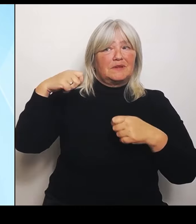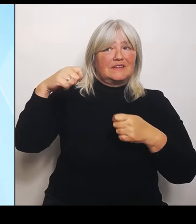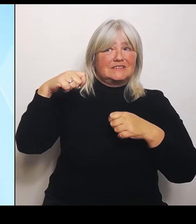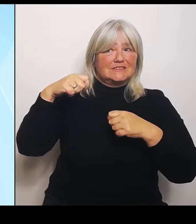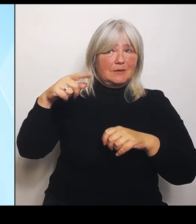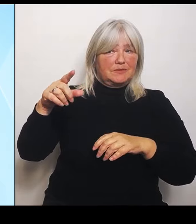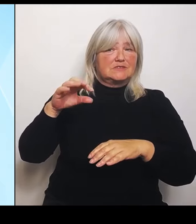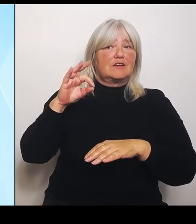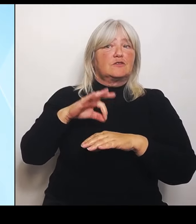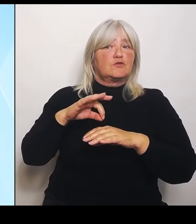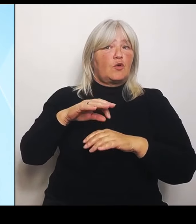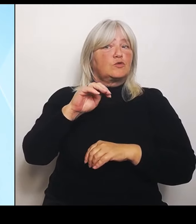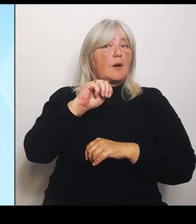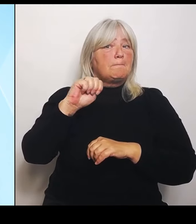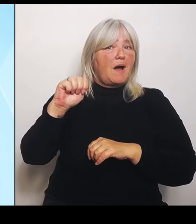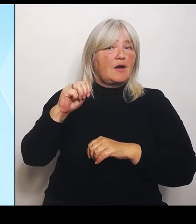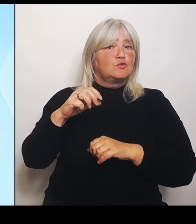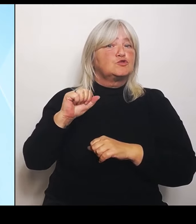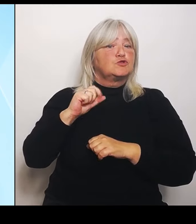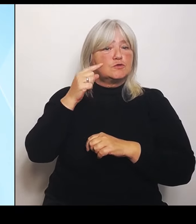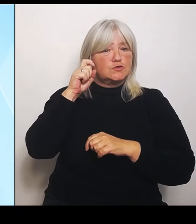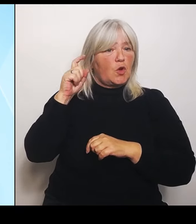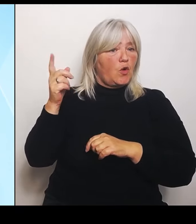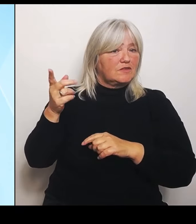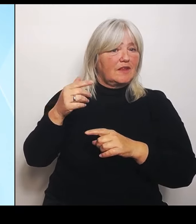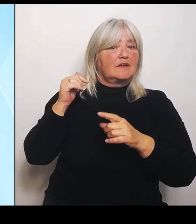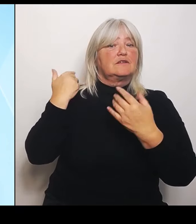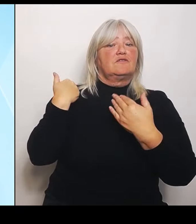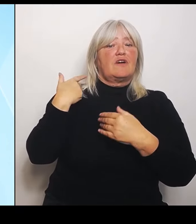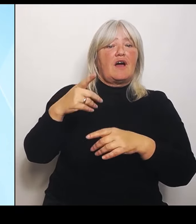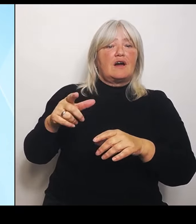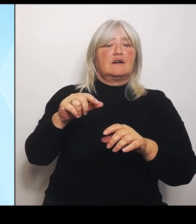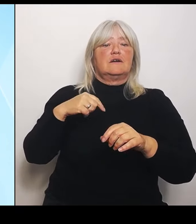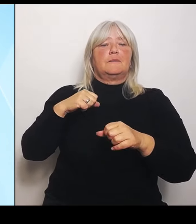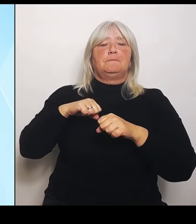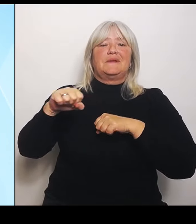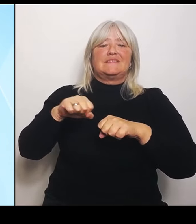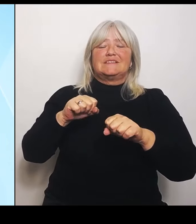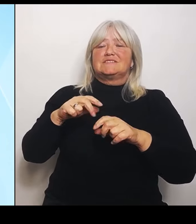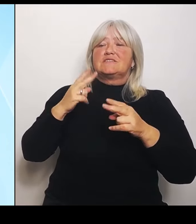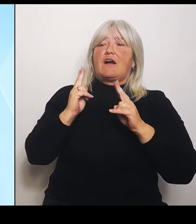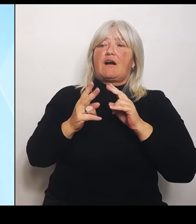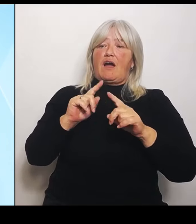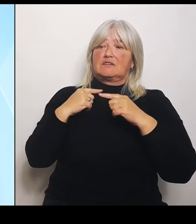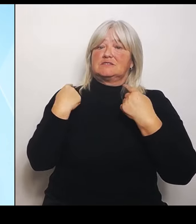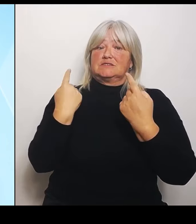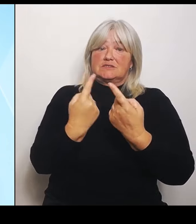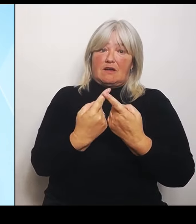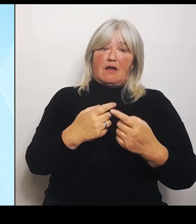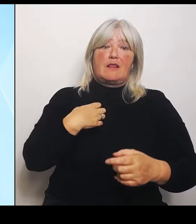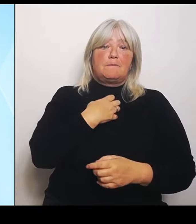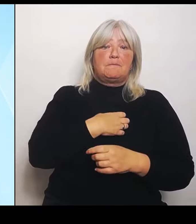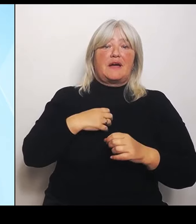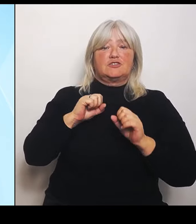stattgefunden hat. Heute hatten wir gewissermaßen einen thematischen Ritt durch fast alle